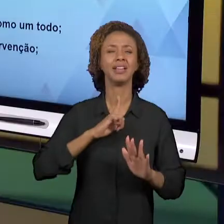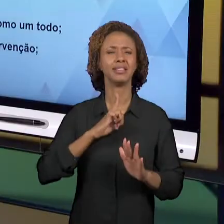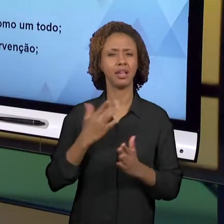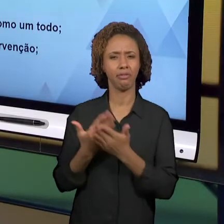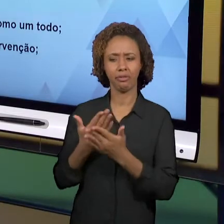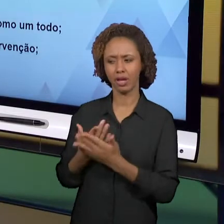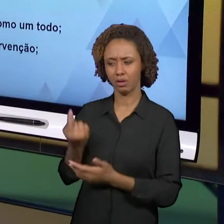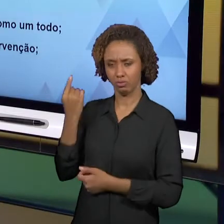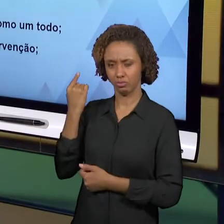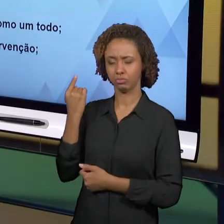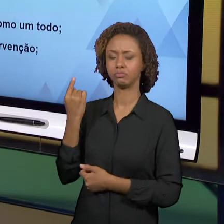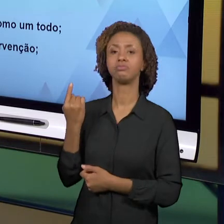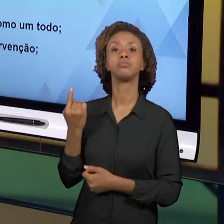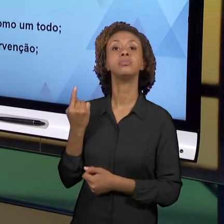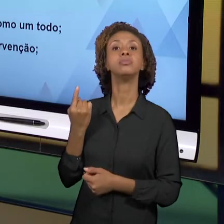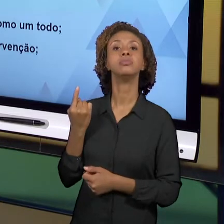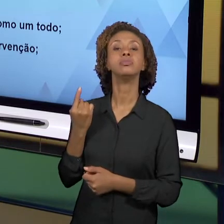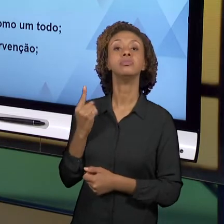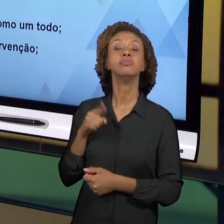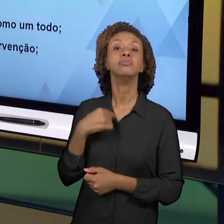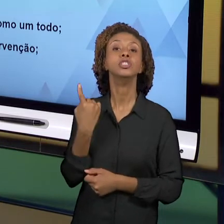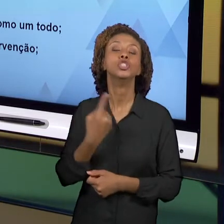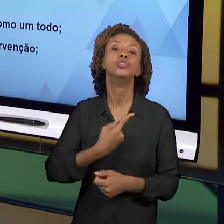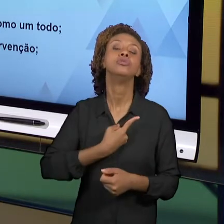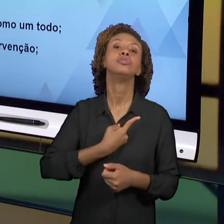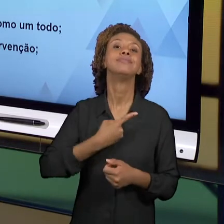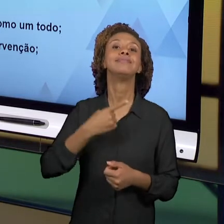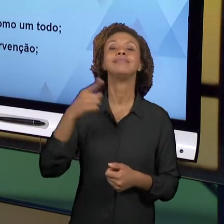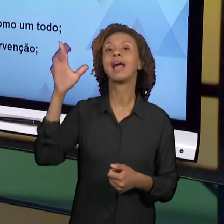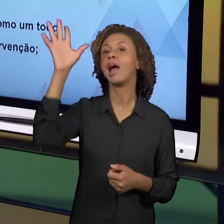OLHAMOS QUAL É A FORMA DE SE CONCEBER, DE SE